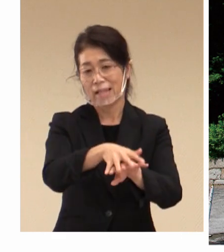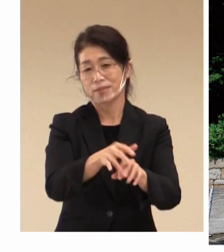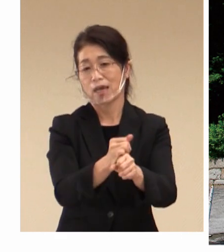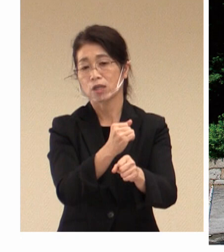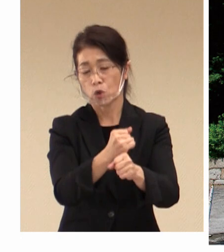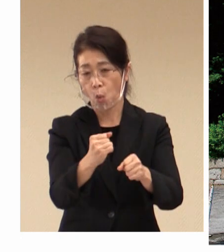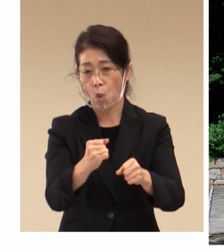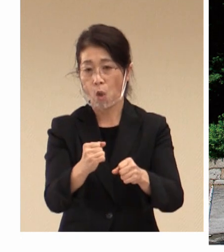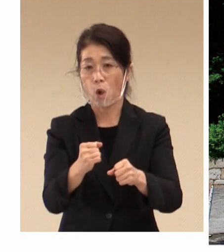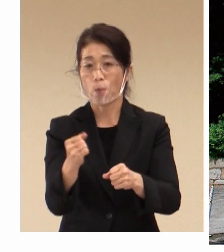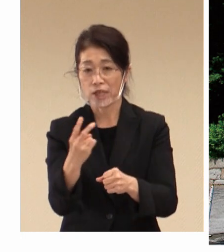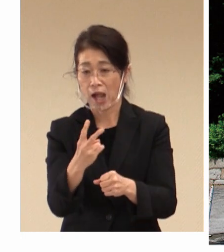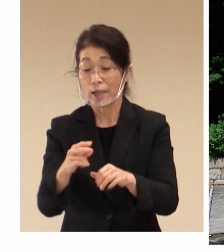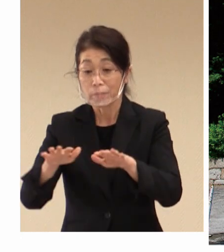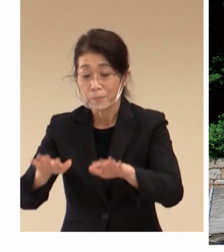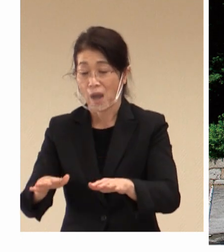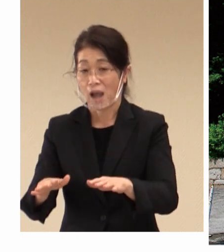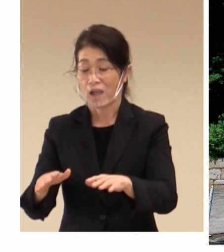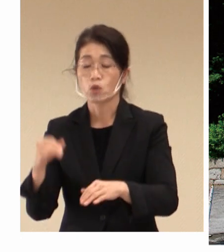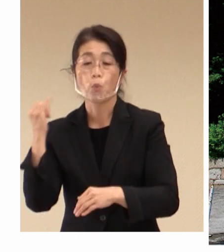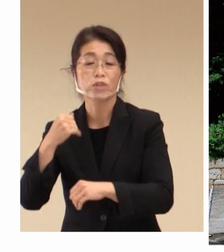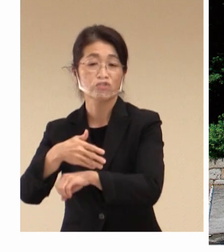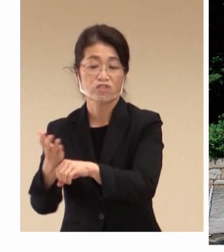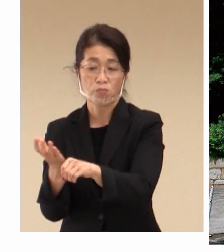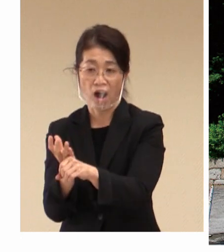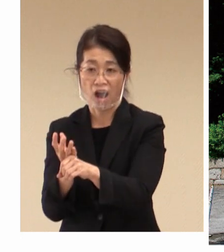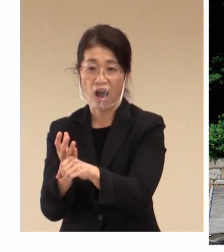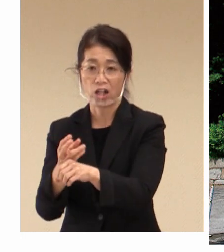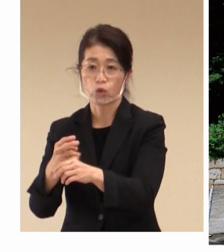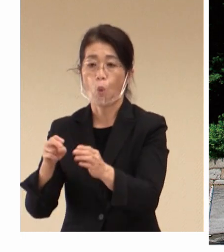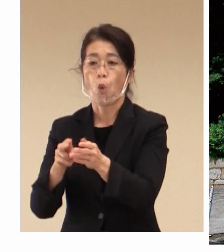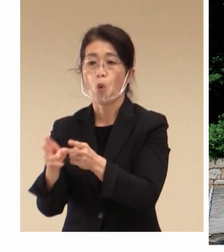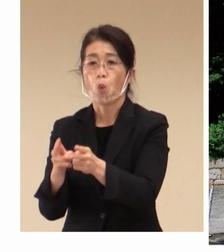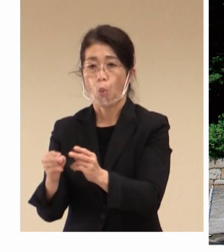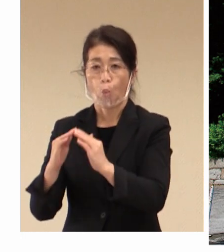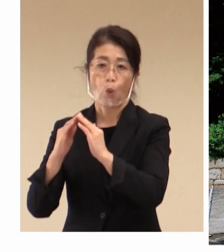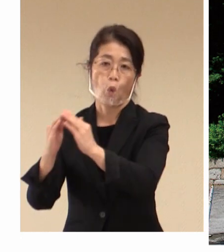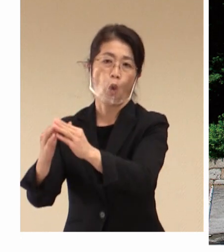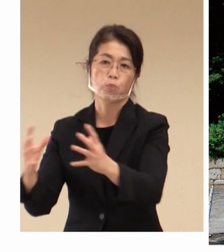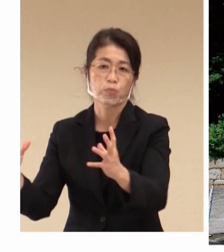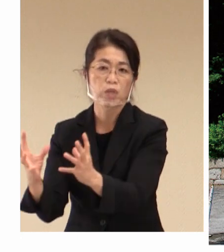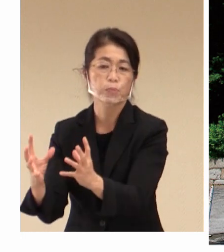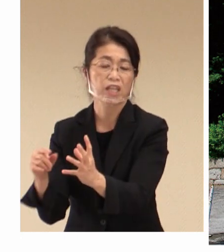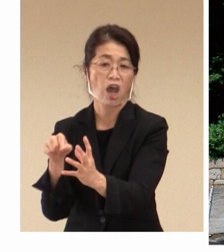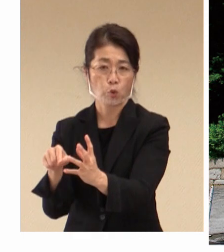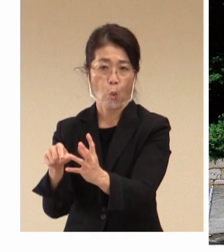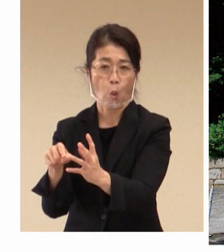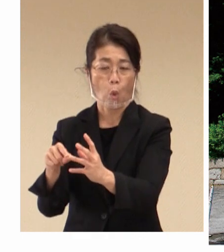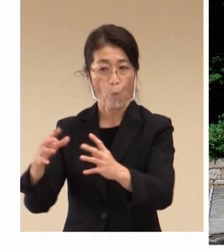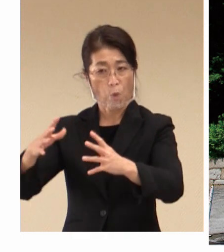現代の水島コンビナートの 発展につながり、 現在は私どもの市は